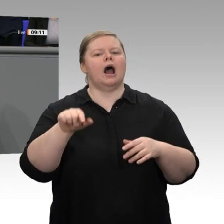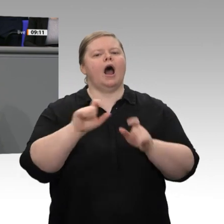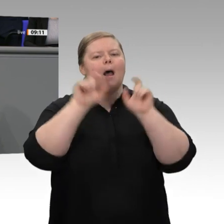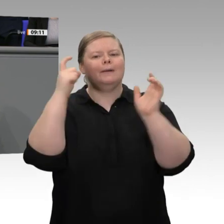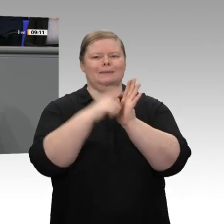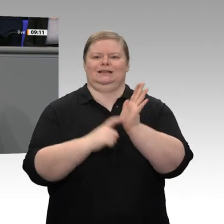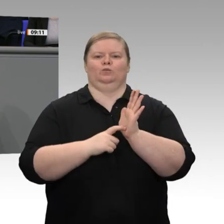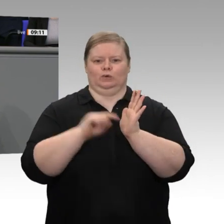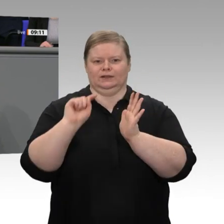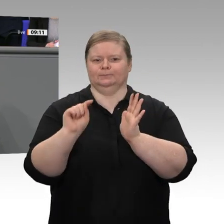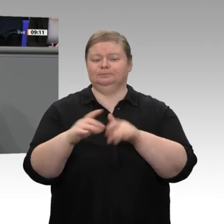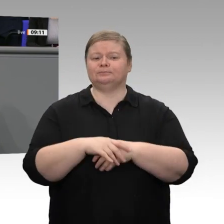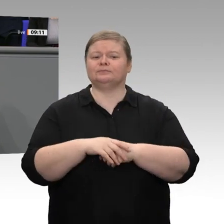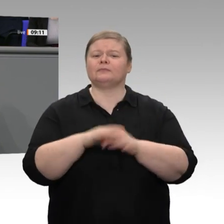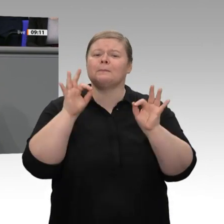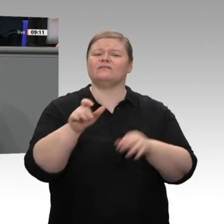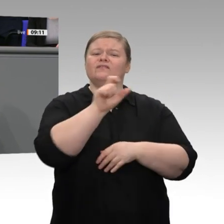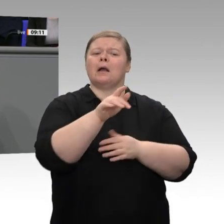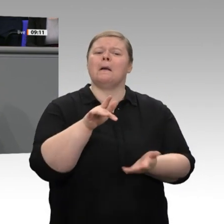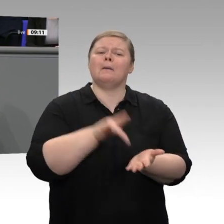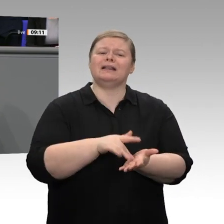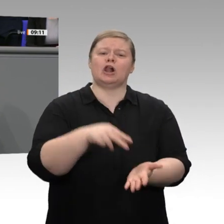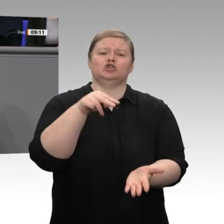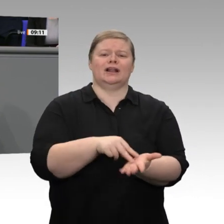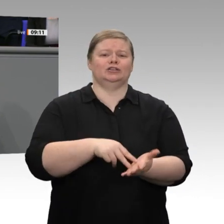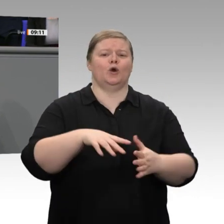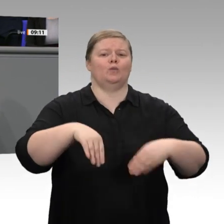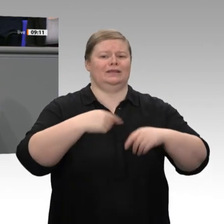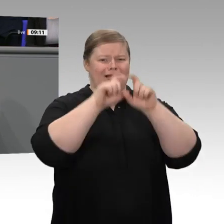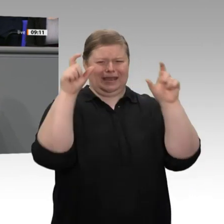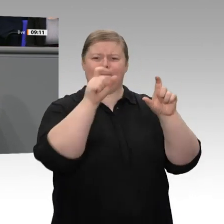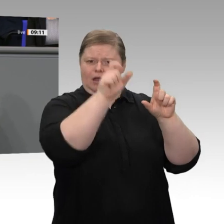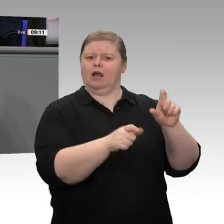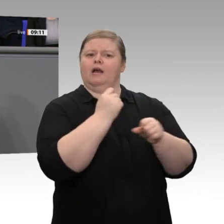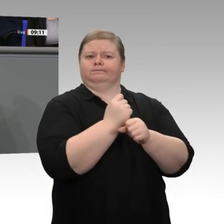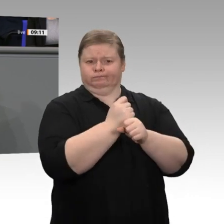um für die nächsten Jahrzehnte zu investieren und sein Unternehmen zukunftsfähig zu machen,